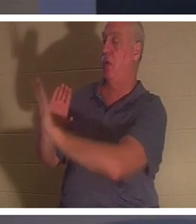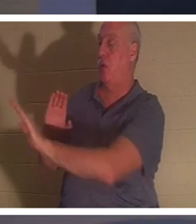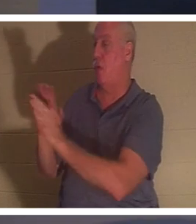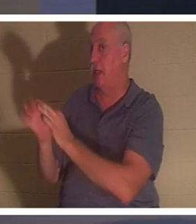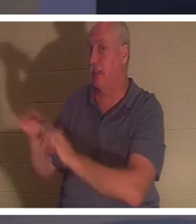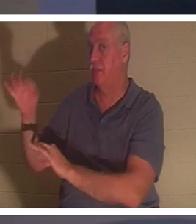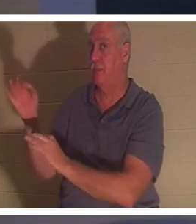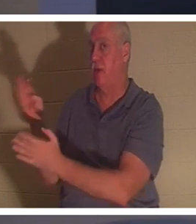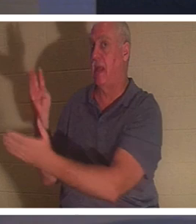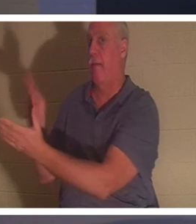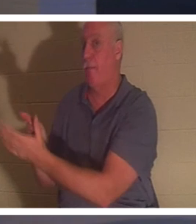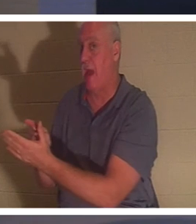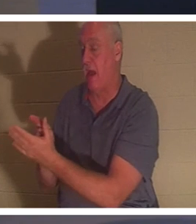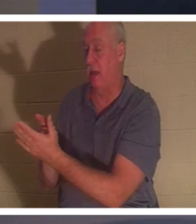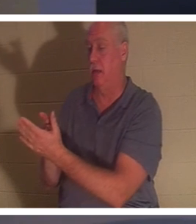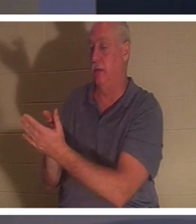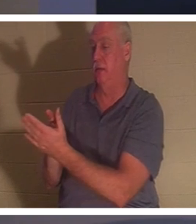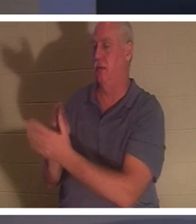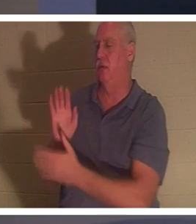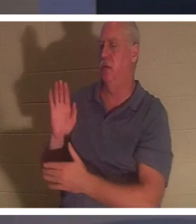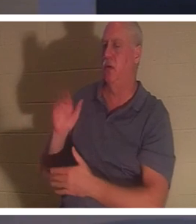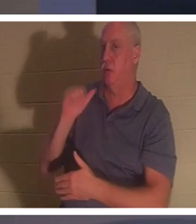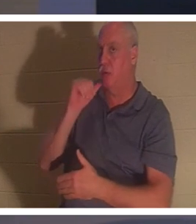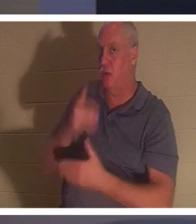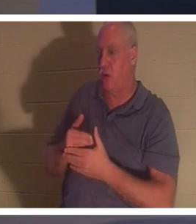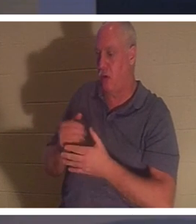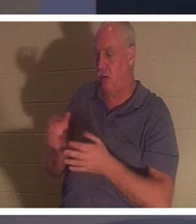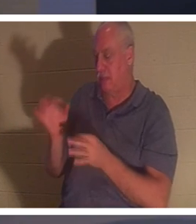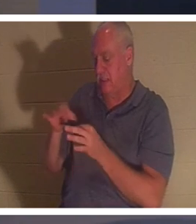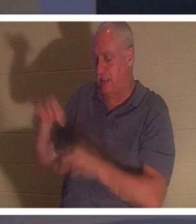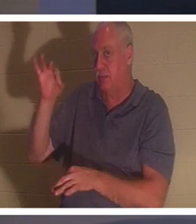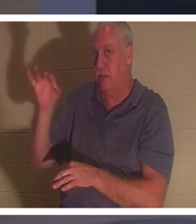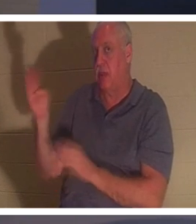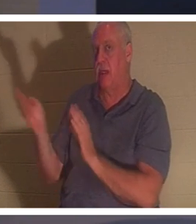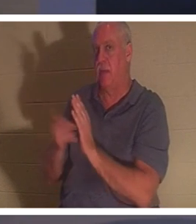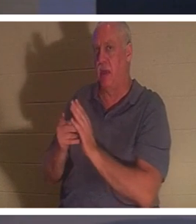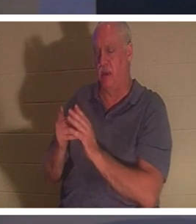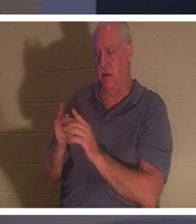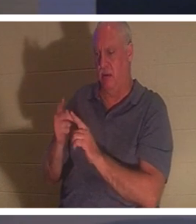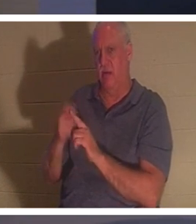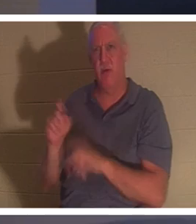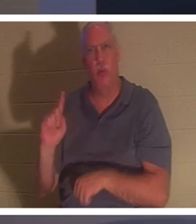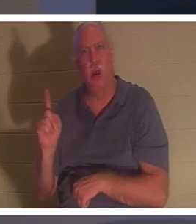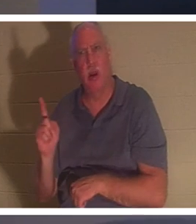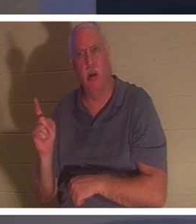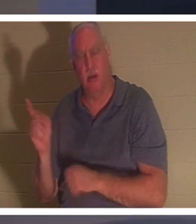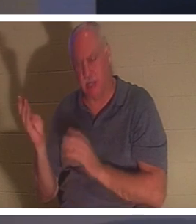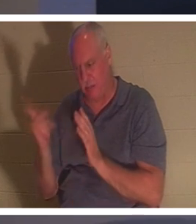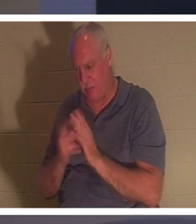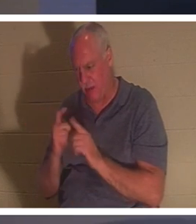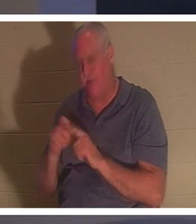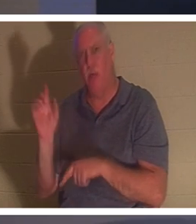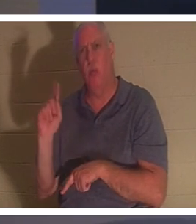그것을 알아 차린 적이 있습니까? 그녀의 영혼이 돌아왔다. 어디에서 돌아 왔습니까? "그 영혼이 돌아와서 곧